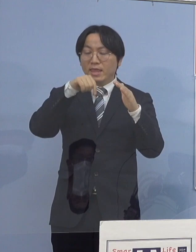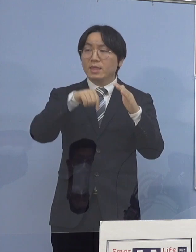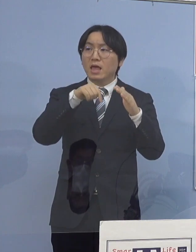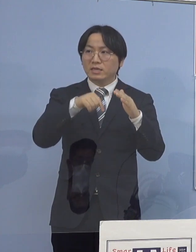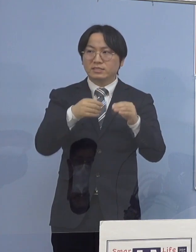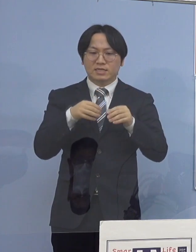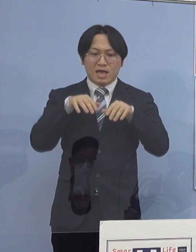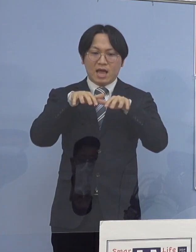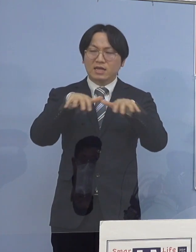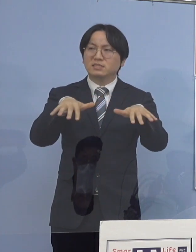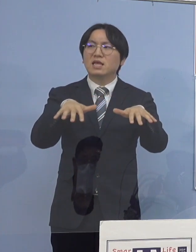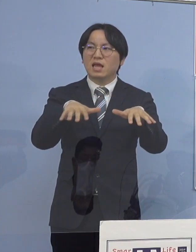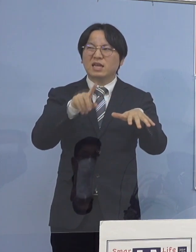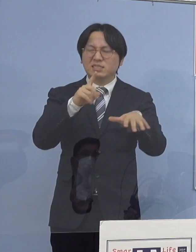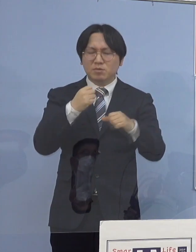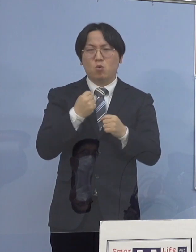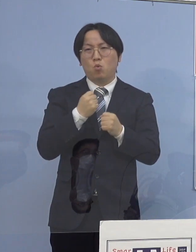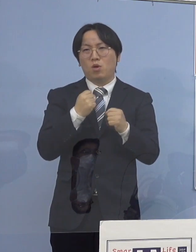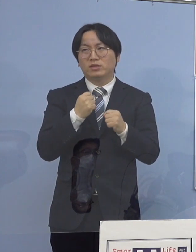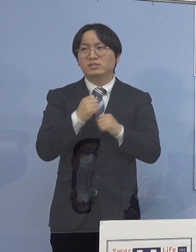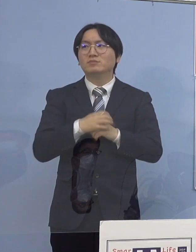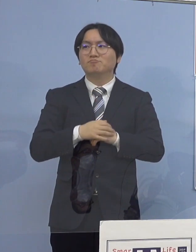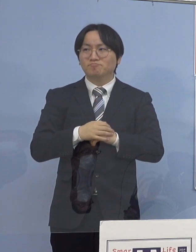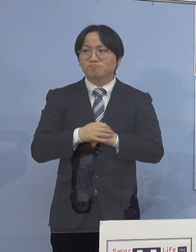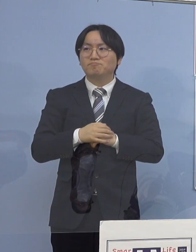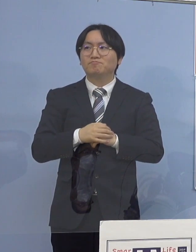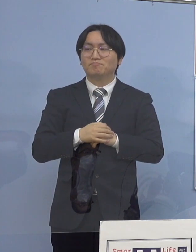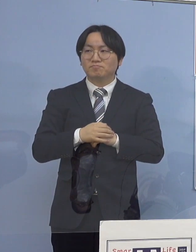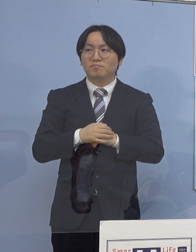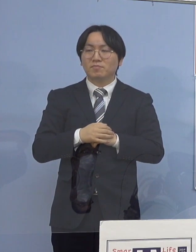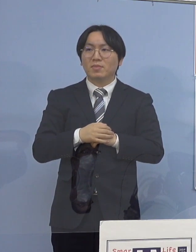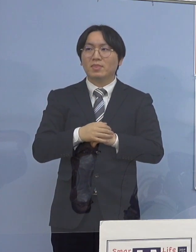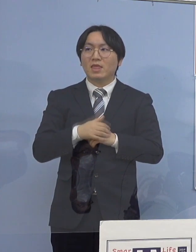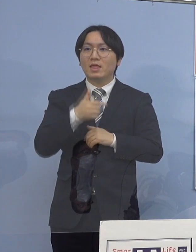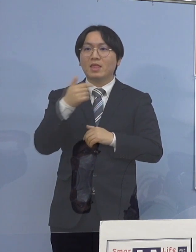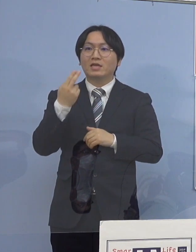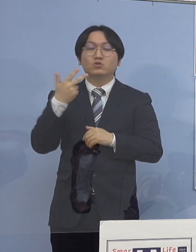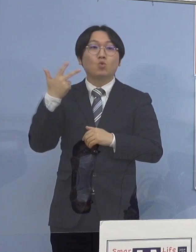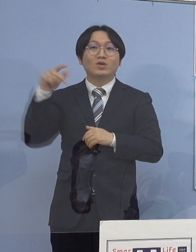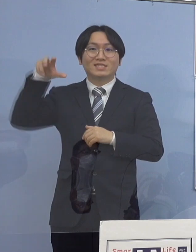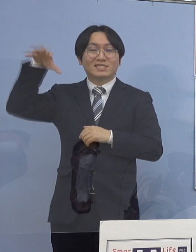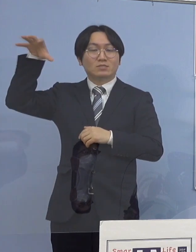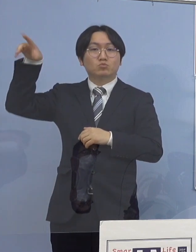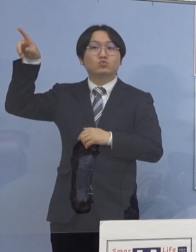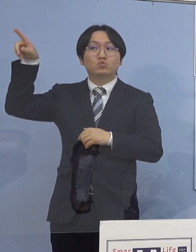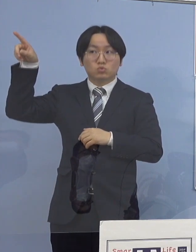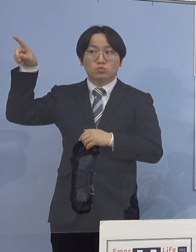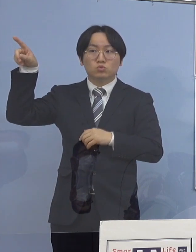それで実は、大都市部と地方部との 大きな違いという家族構成にもよるんです